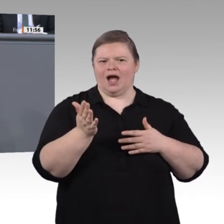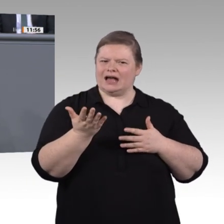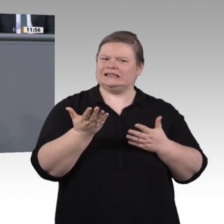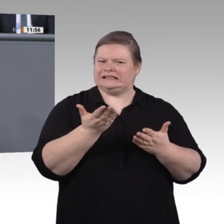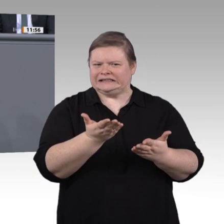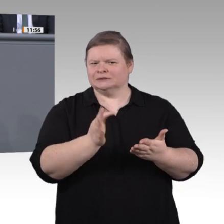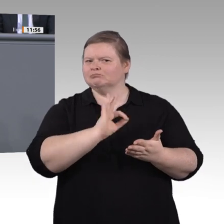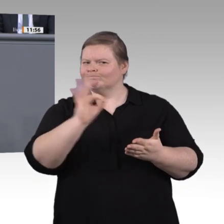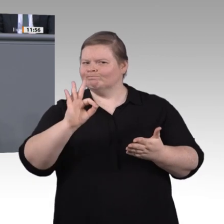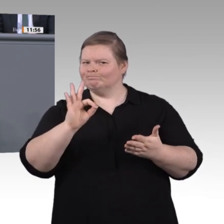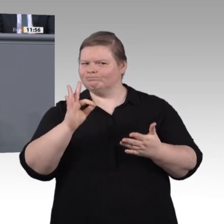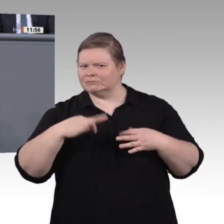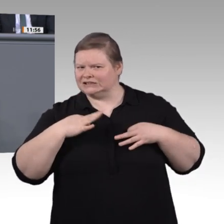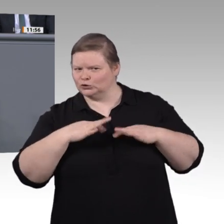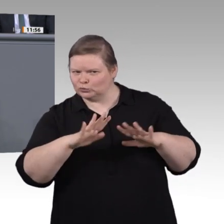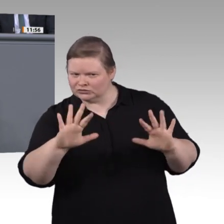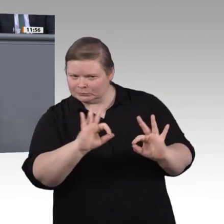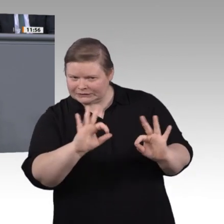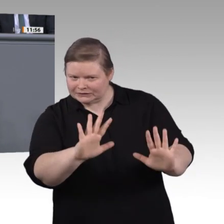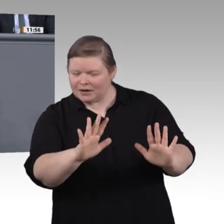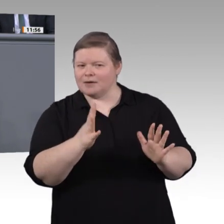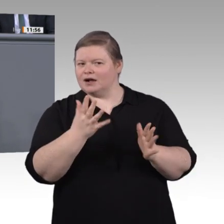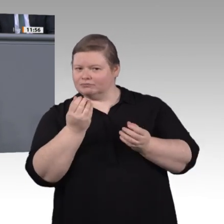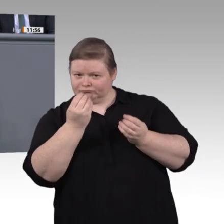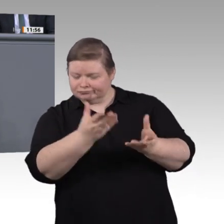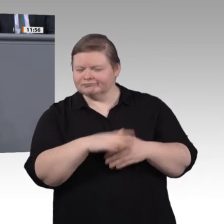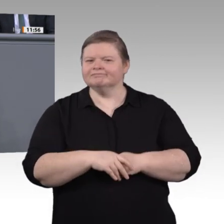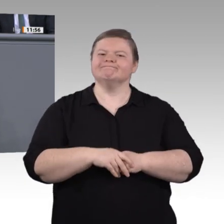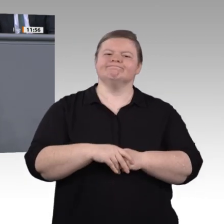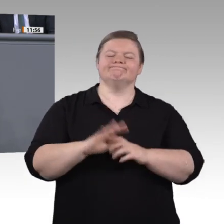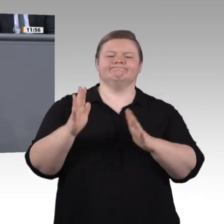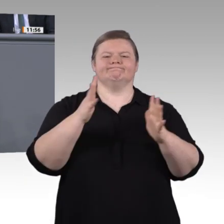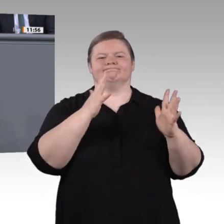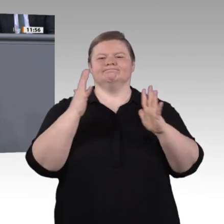erstellen und warten viele Menschen automatisierte, vernetzte Produktionsstraßen. Künstliche